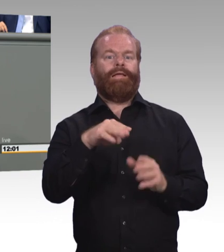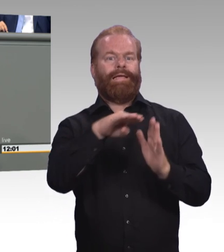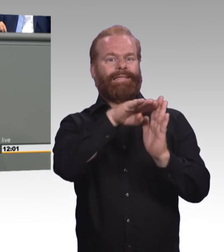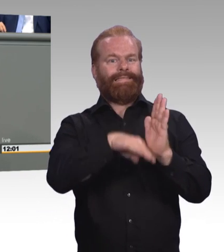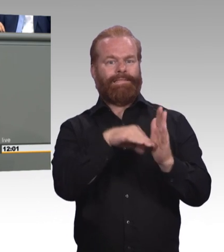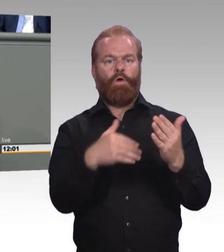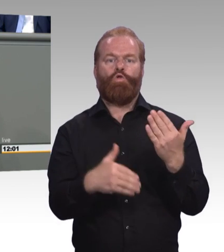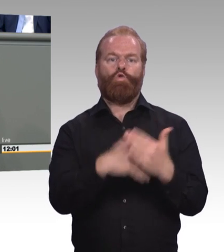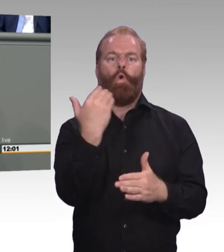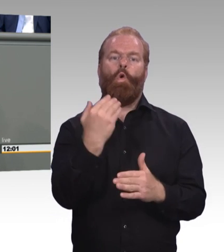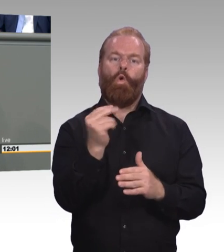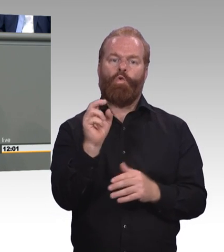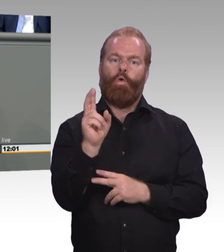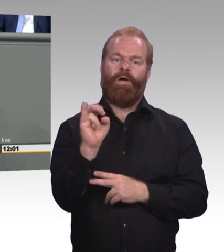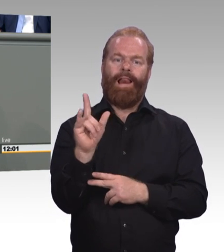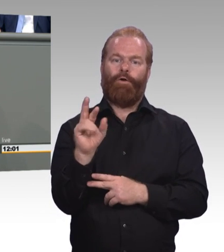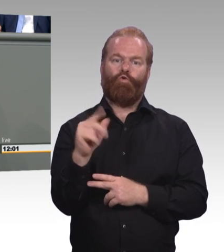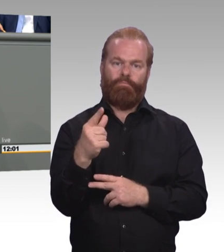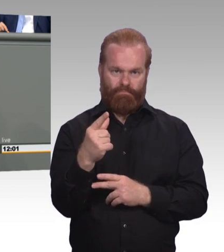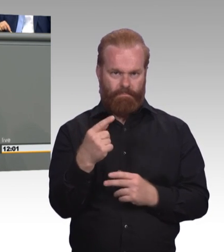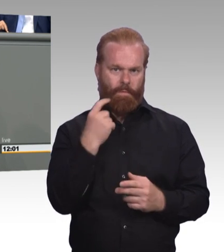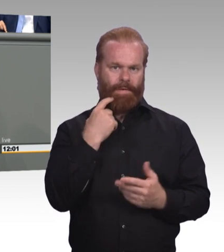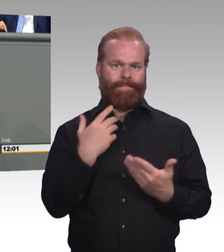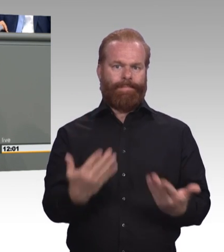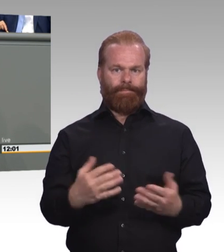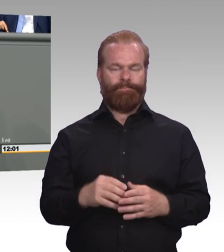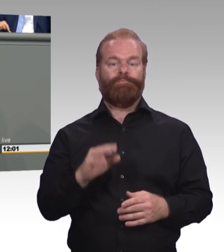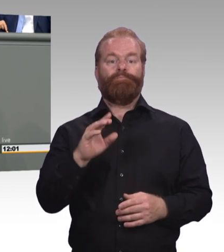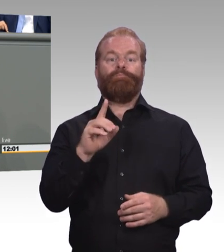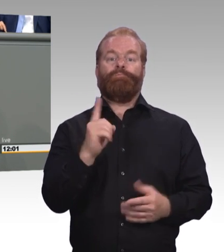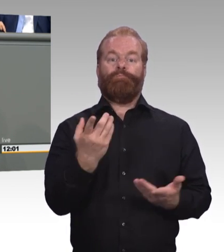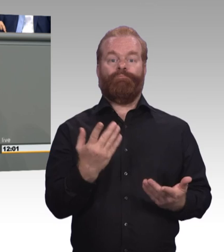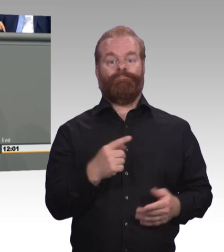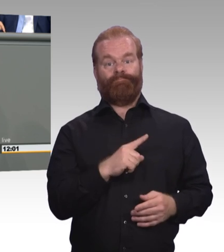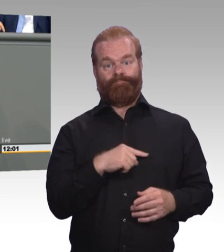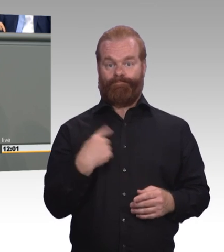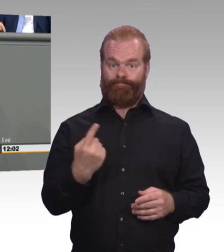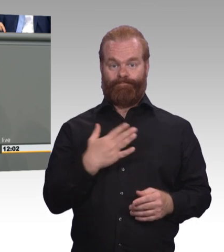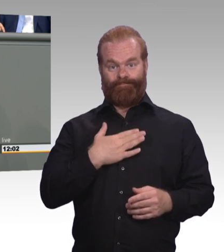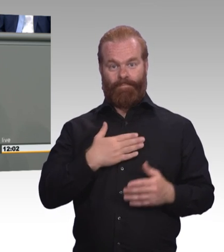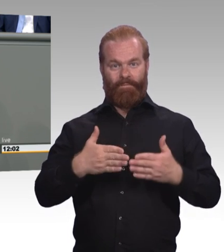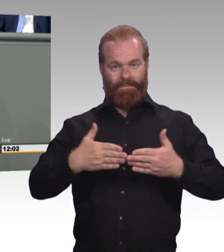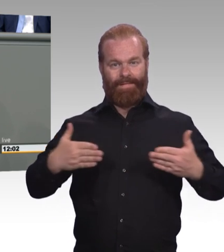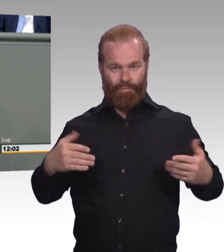Seien Sie mir nicht böse, Frau Ministerin, wenn wir jetzt, wenn ich diese Novellierung anschaue, ein etwas abgegriffener Spruch in den Sinn kommt.